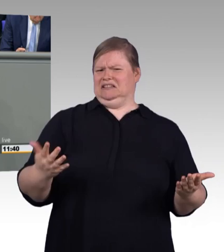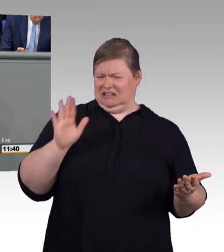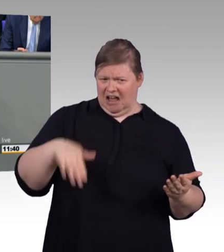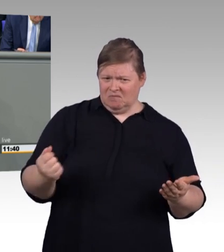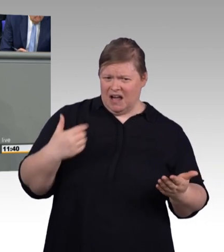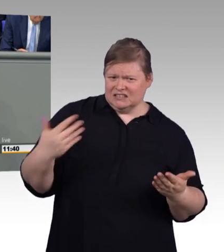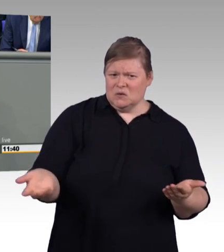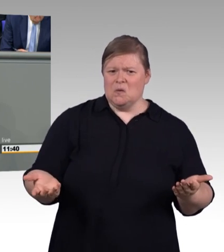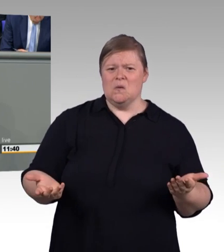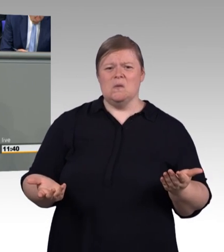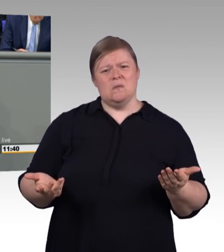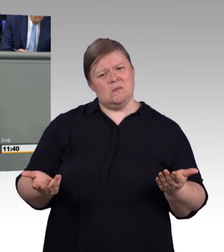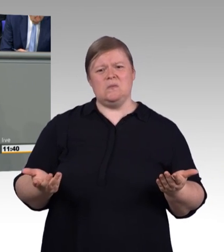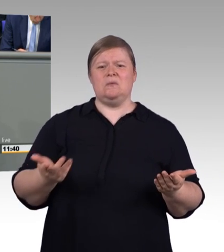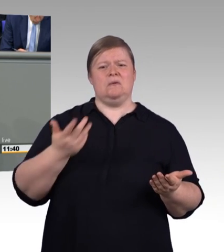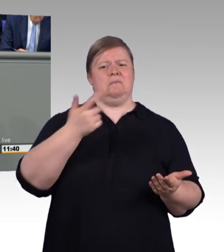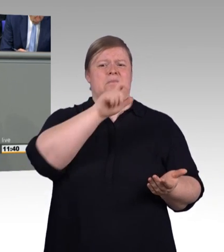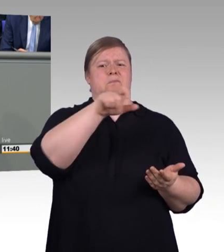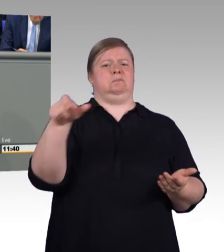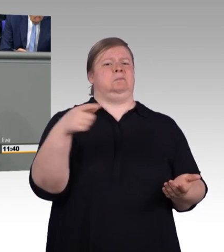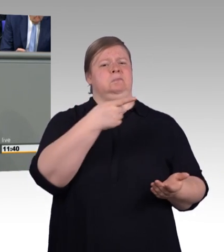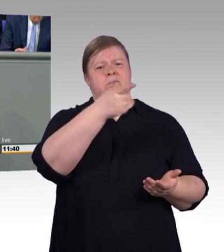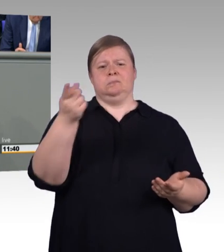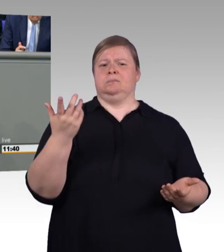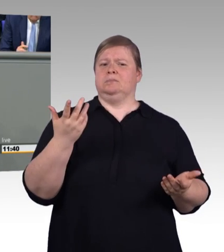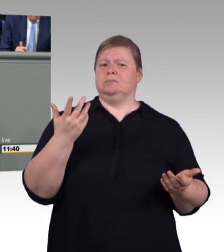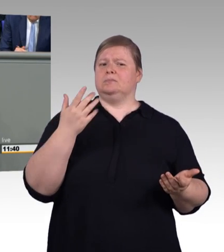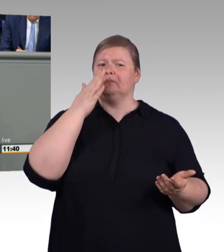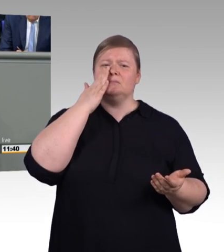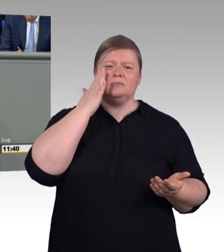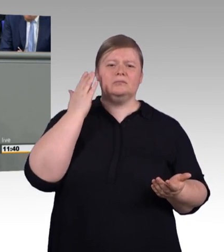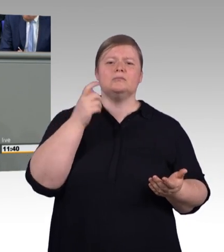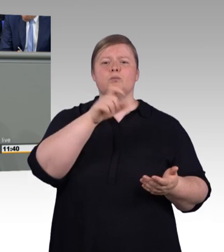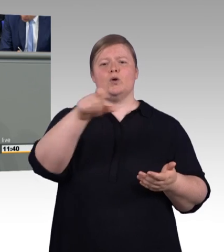zu dem Gesetzentwurf diese Kuriosität damit, so die verfassungsrechtlich garantierte